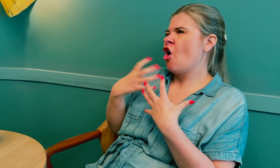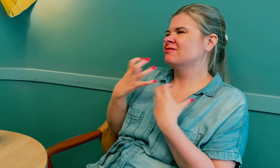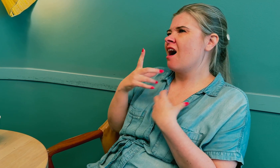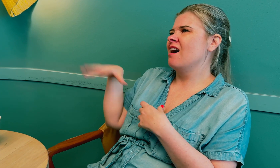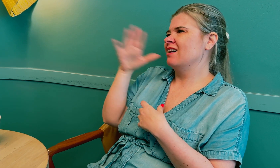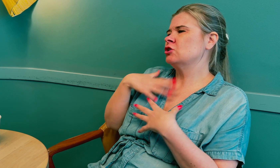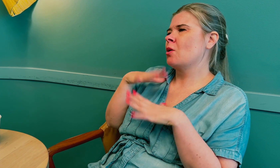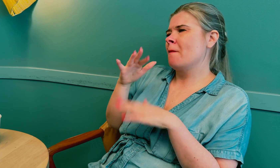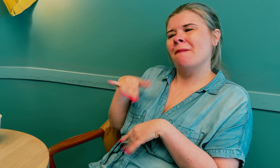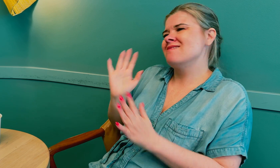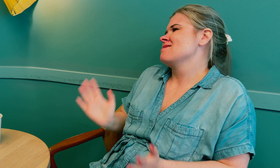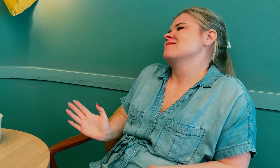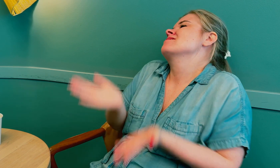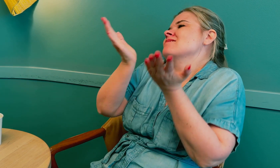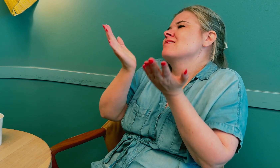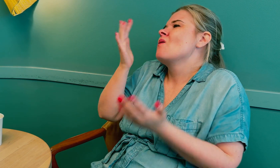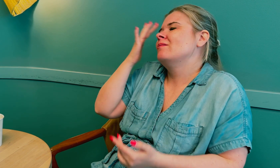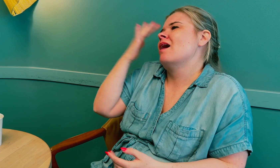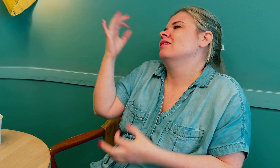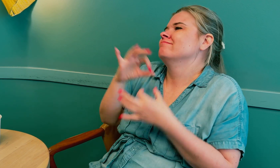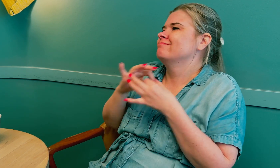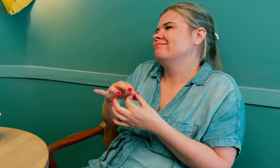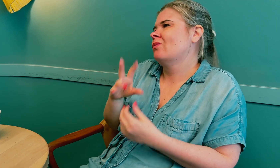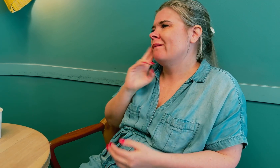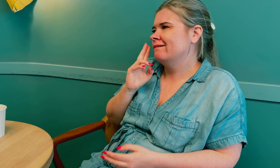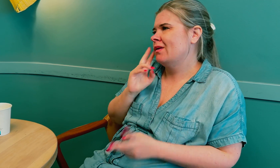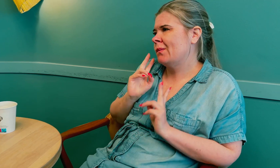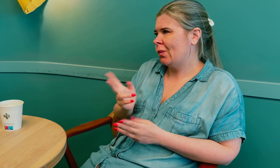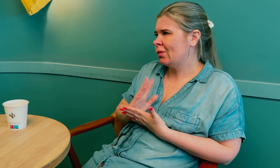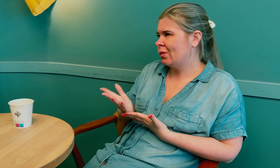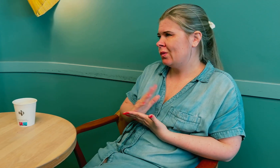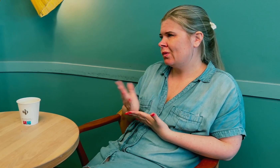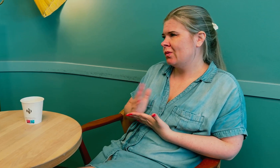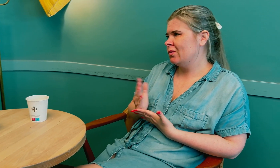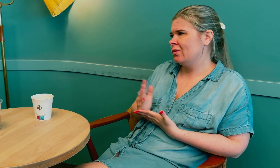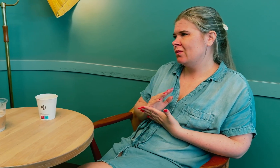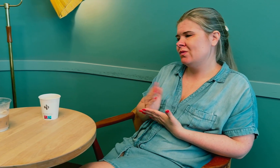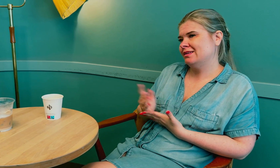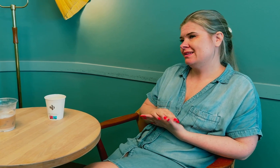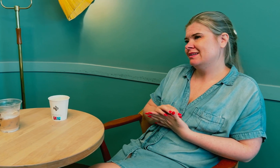Jeg ønsker at alle sykehus får økt kompetanse om døve og bruk av tolk.